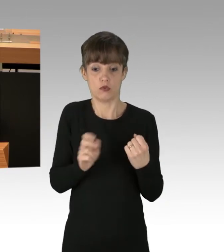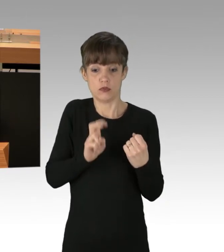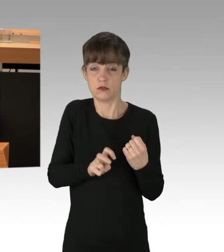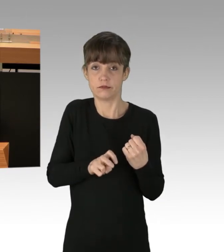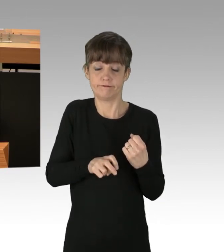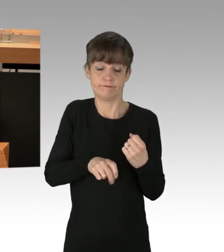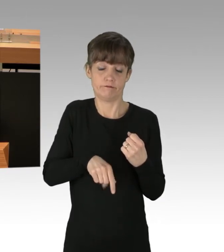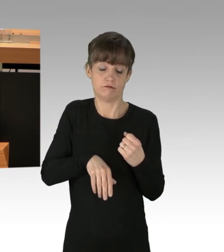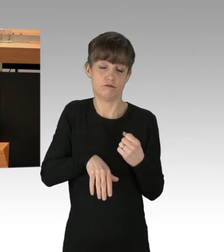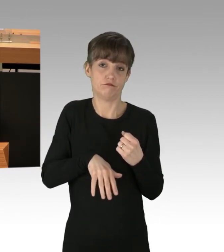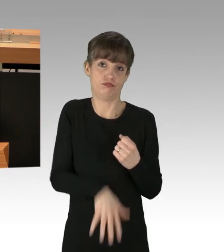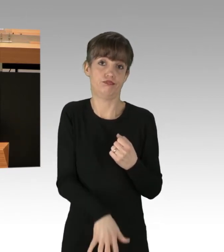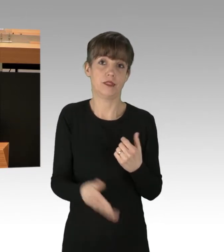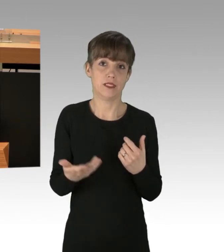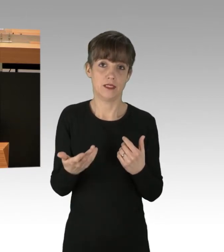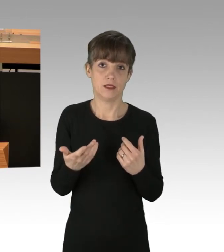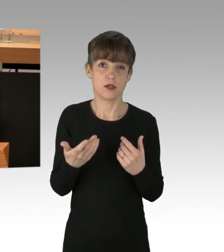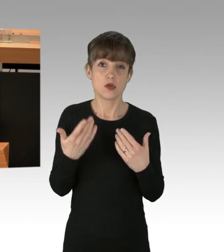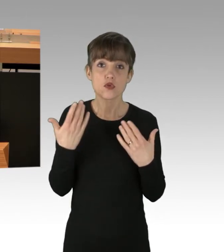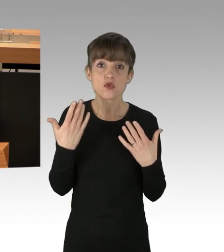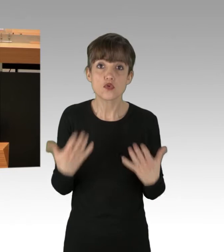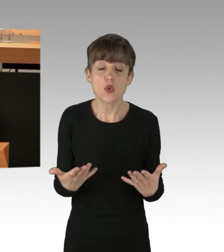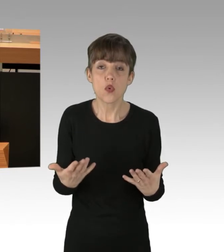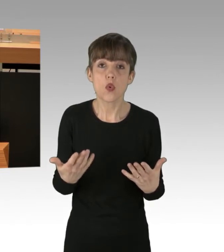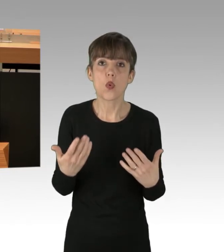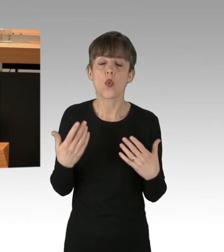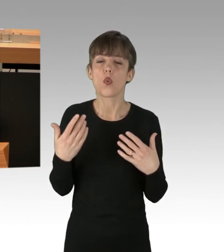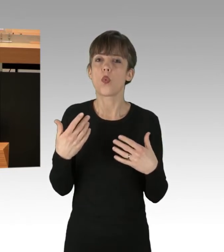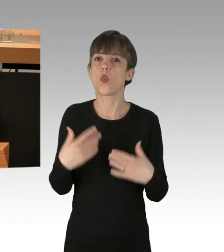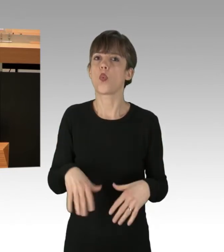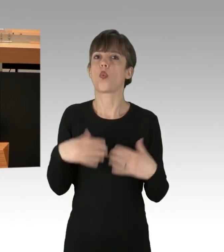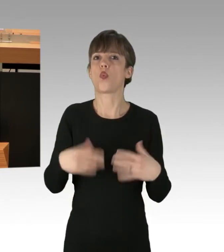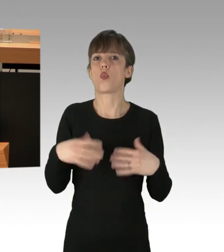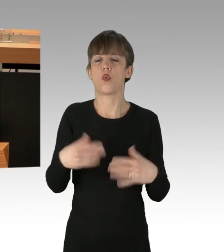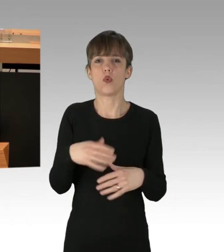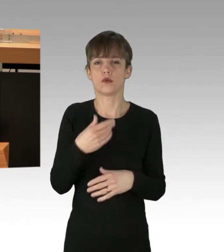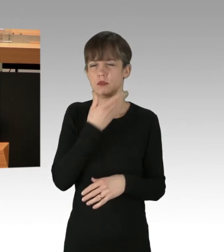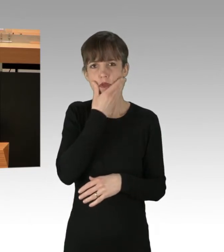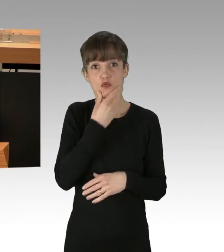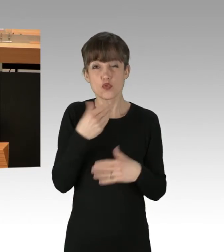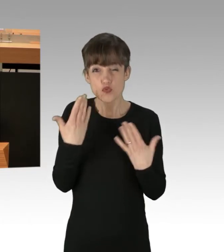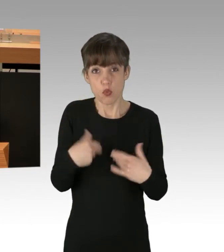Ich finde, das ist absolut bedrückend. Und das ist etwas, was nicht akzeptabel ist.